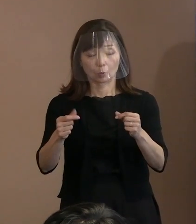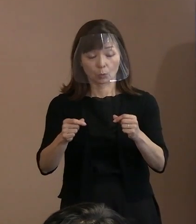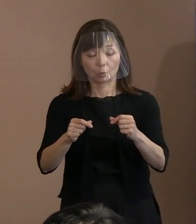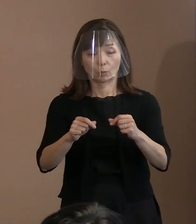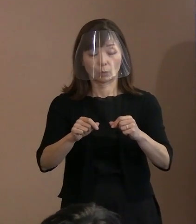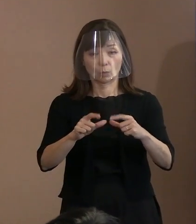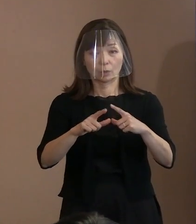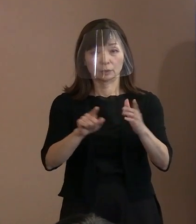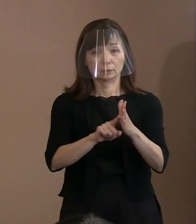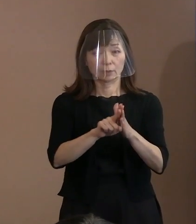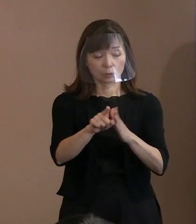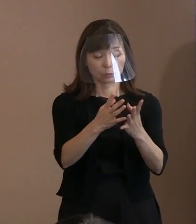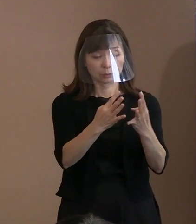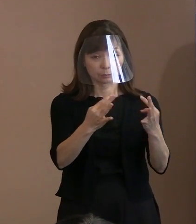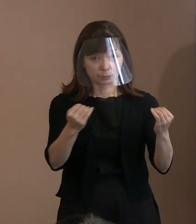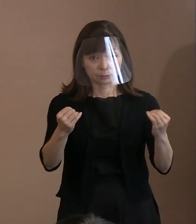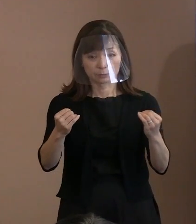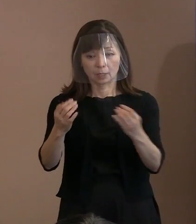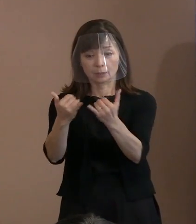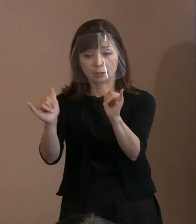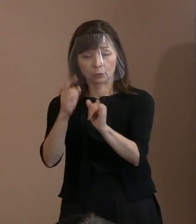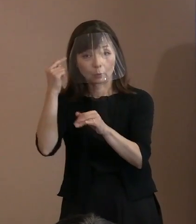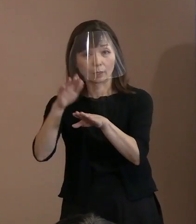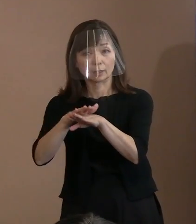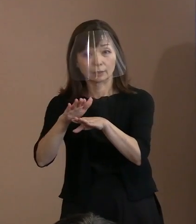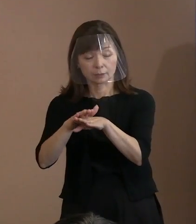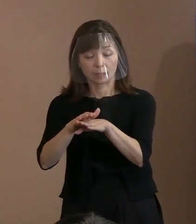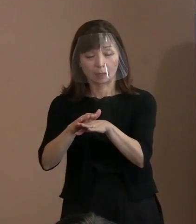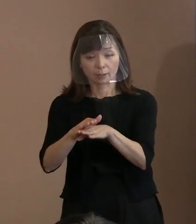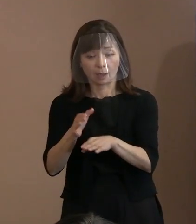核抑止力の拡大に 理解を示す傾向にあります｡